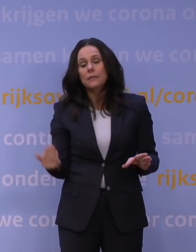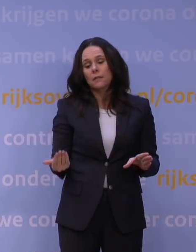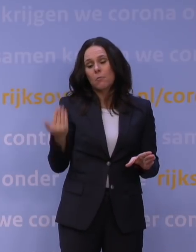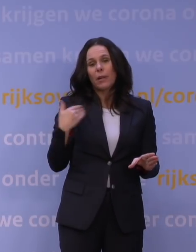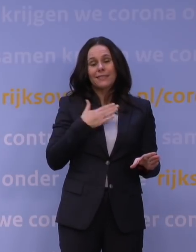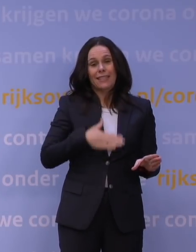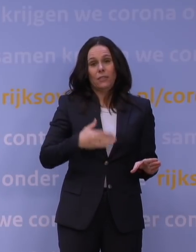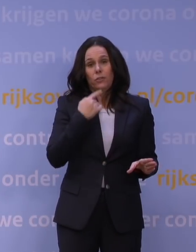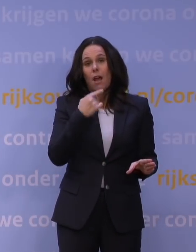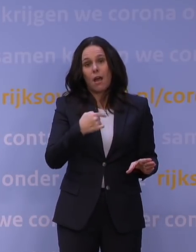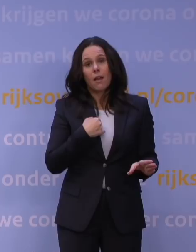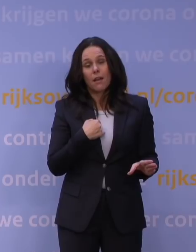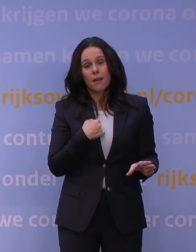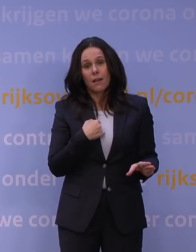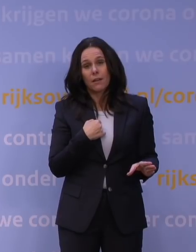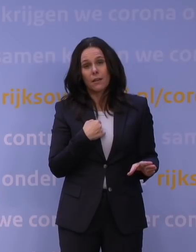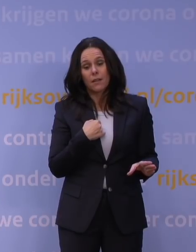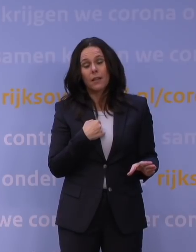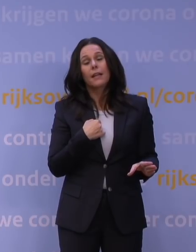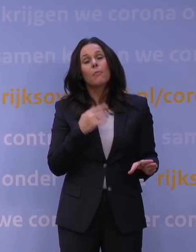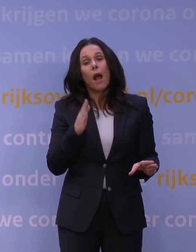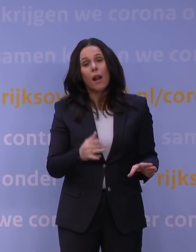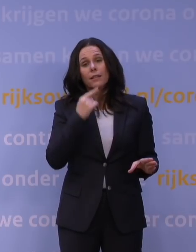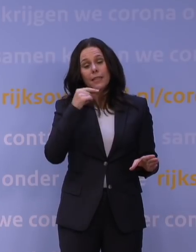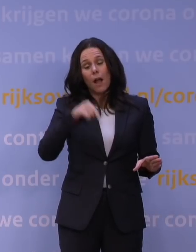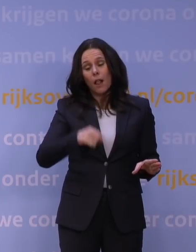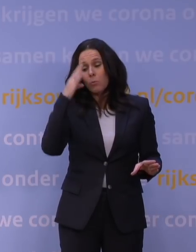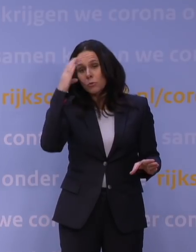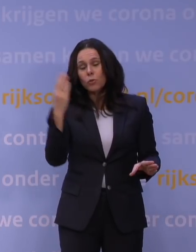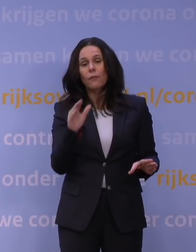En ik heb ook toen gezegd: Intussen maken we ons ook zorgen over de omikronvariant.